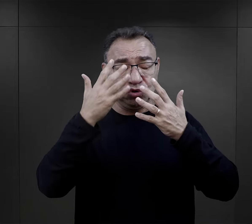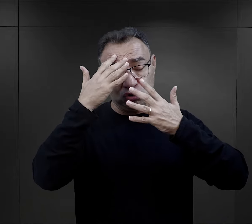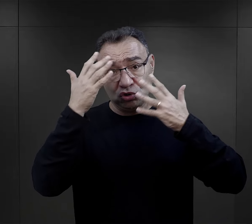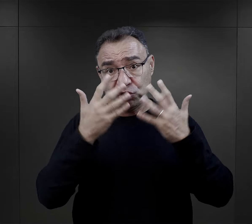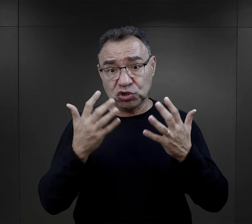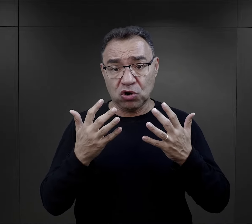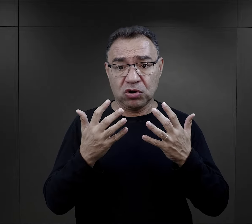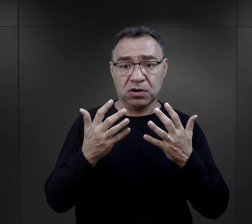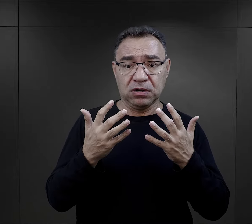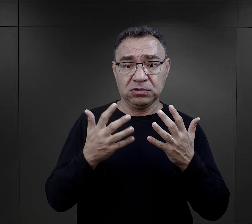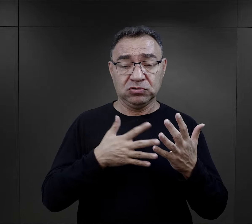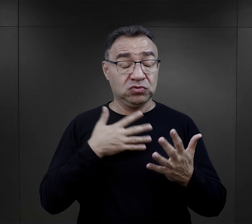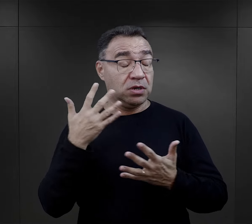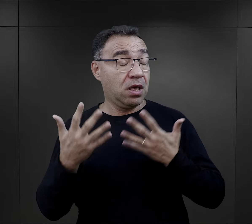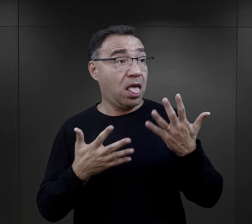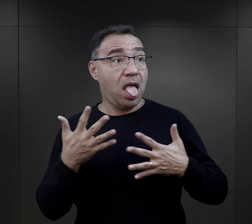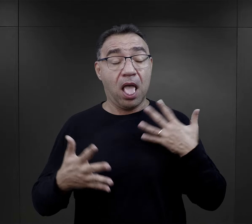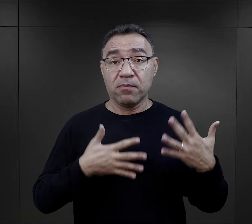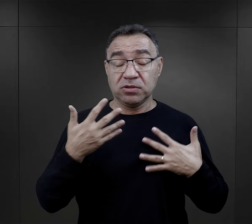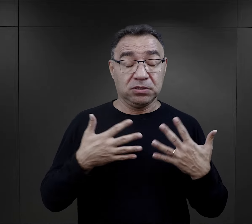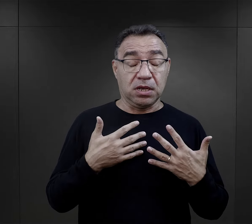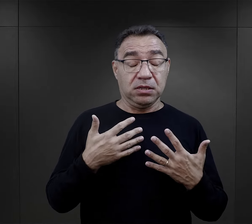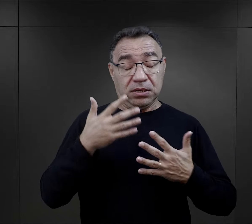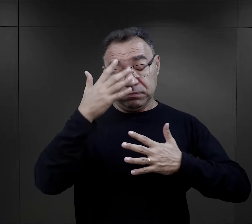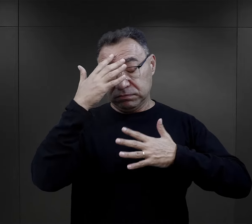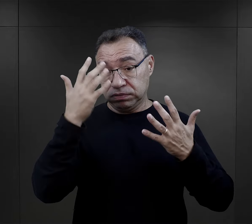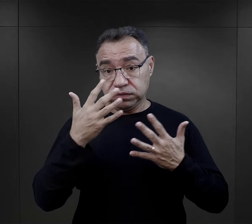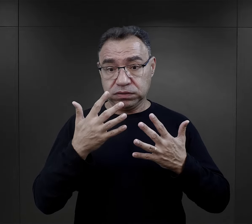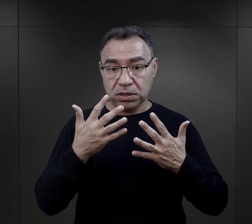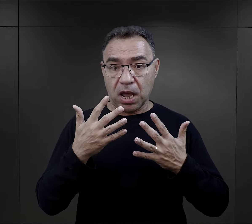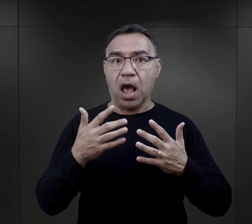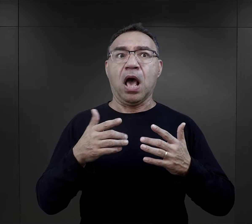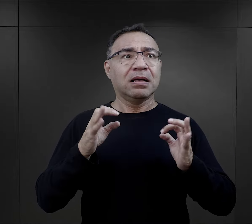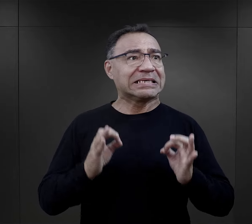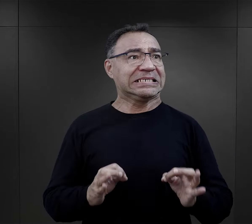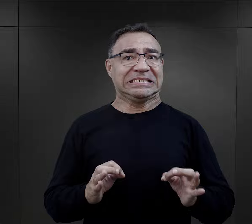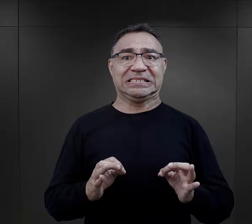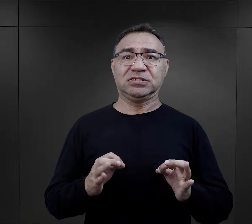bardzo ich szokowała, wytrącała po prostu z równowagi emocjonalnej